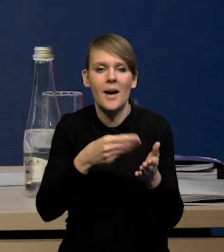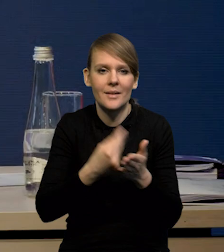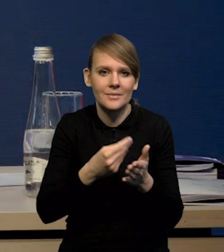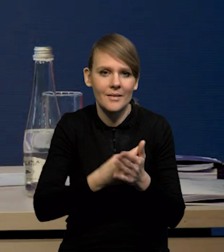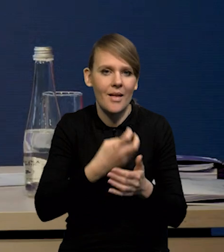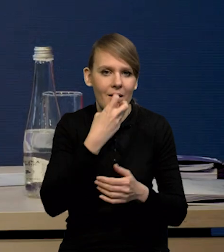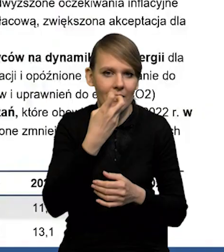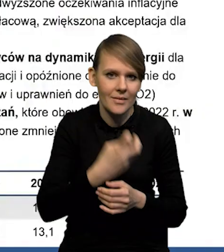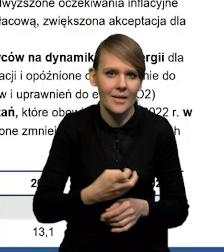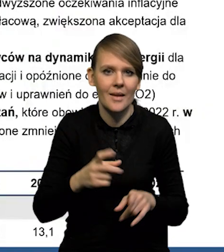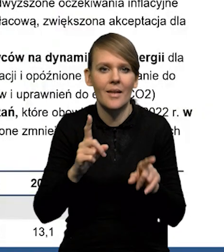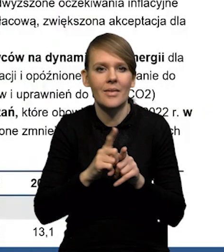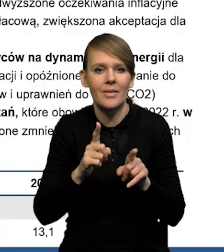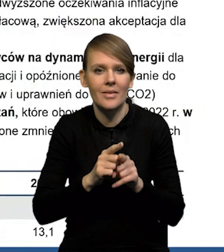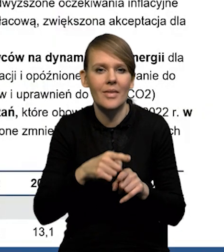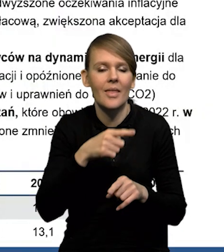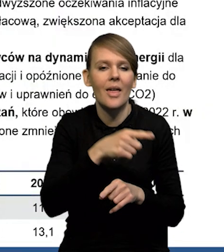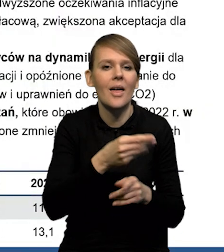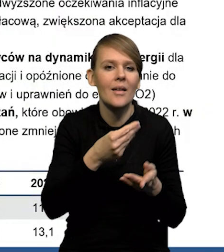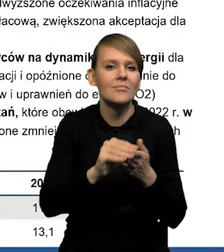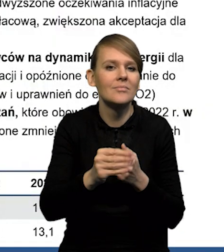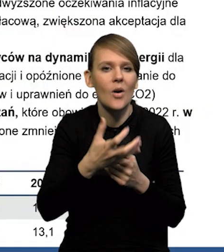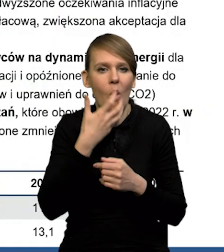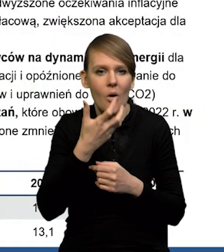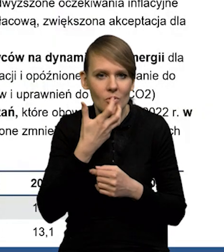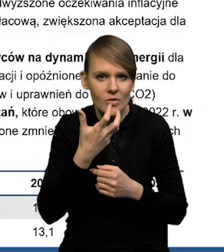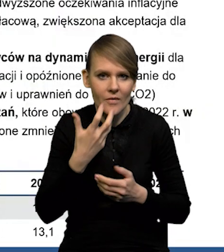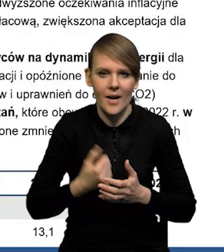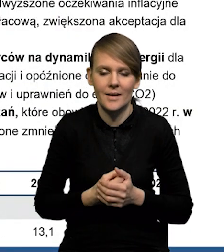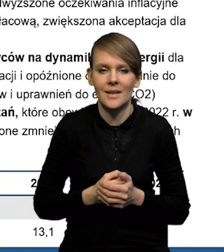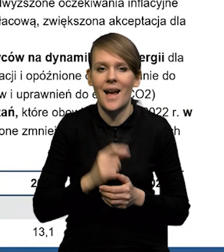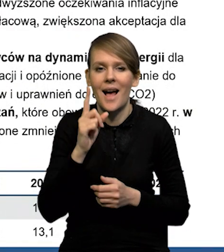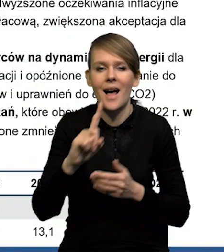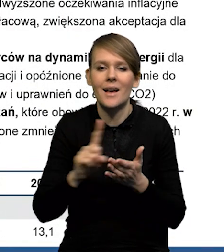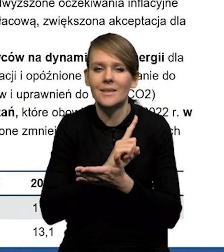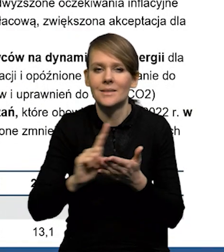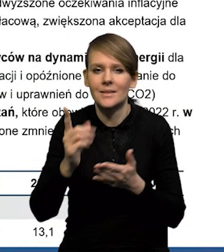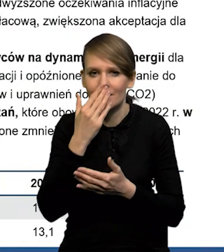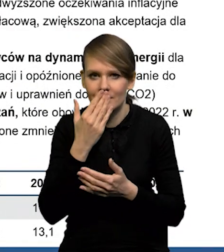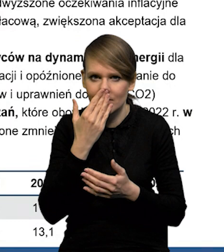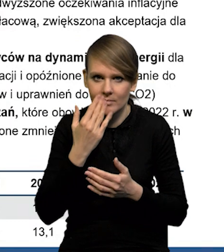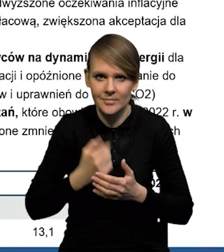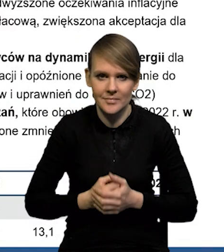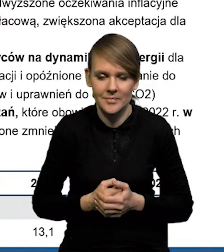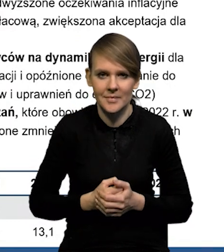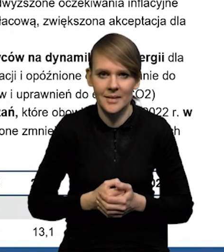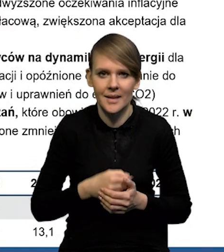na taryfy na ciepło. Natomiast czynnikiem ryzyka jest oczywiście prezydencja inflacji.